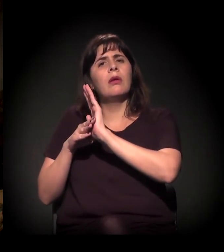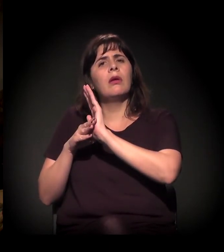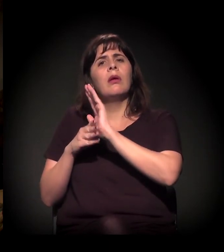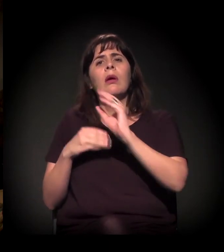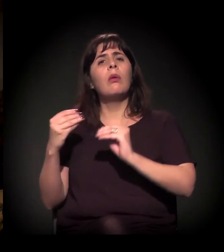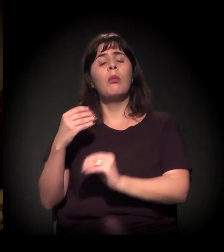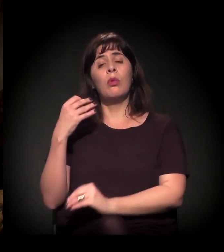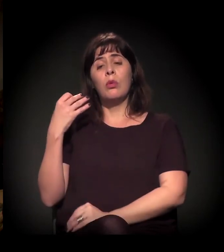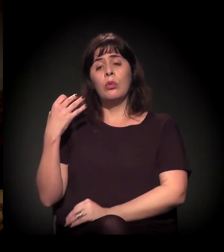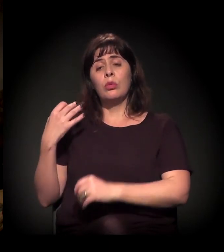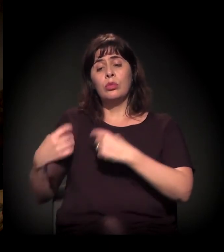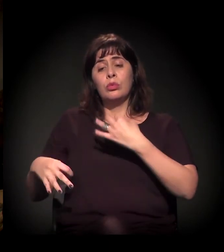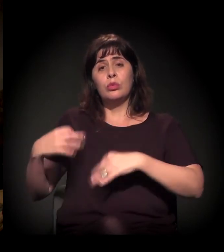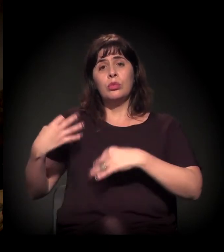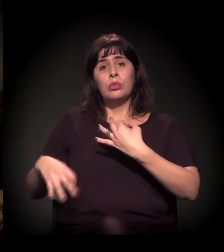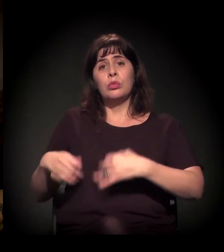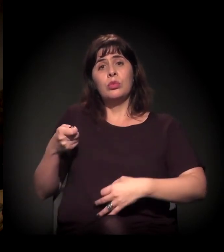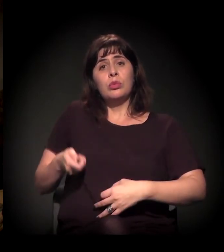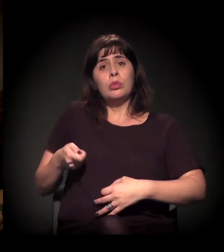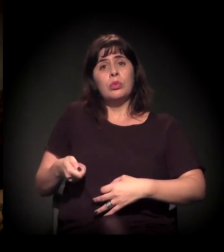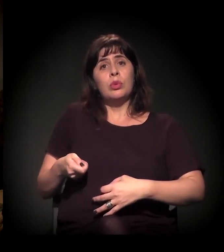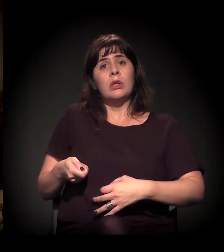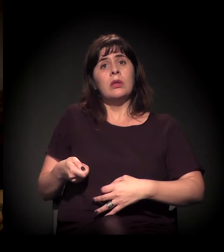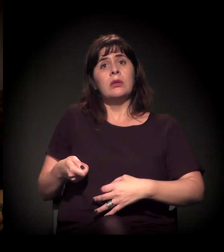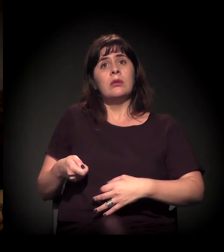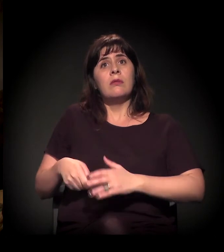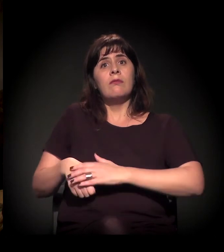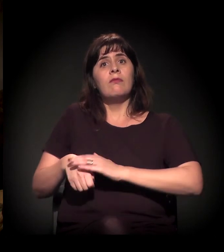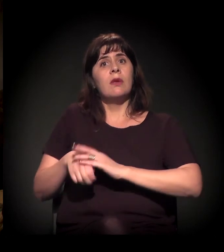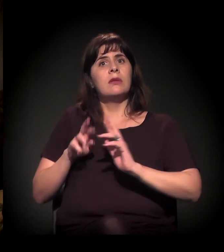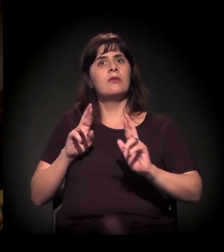de maneira leniente ou declaradamente corrupta?